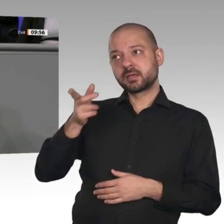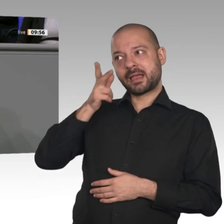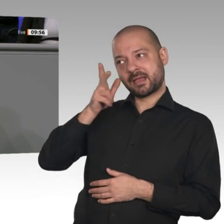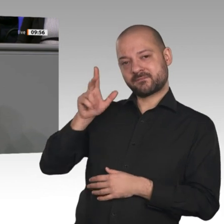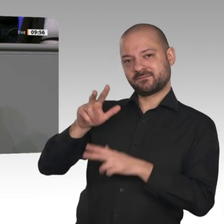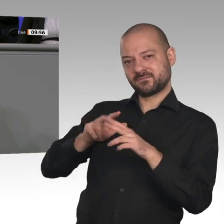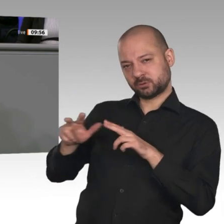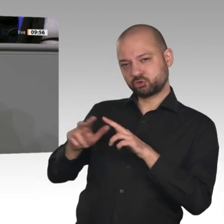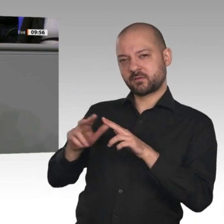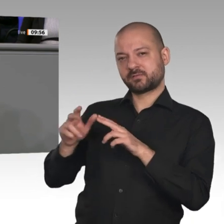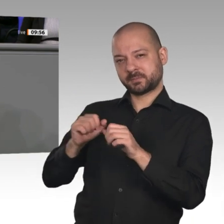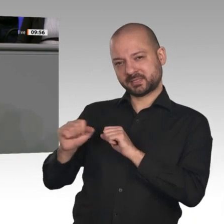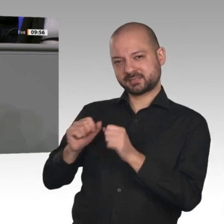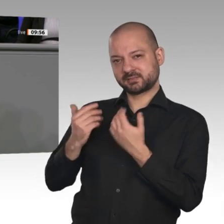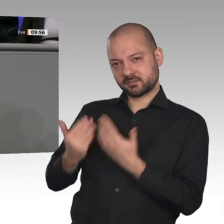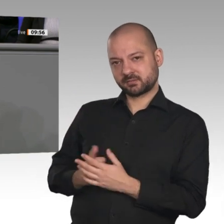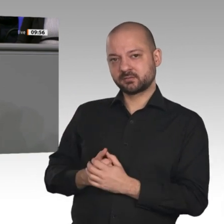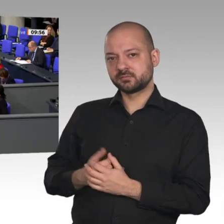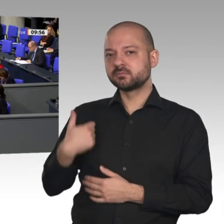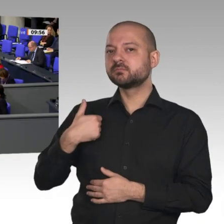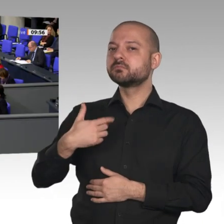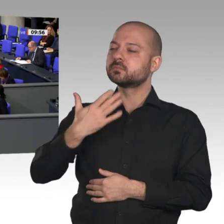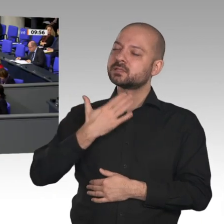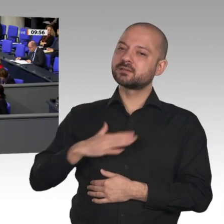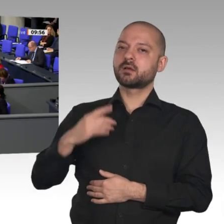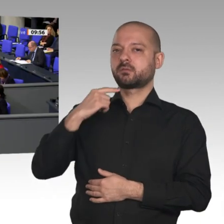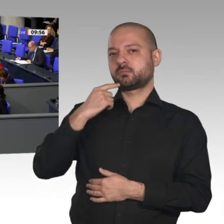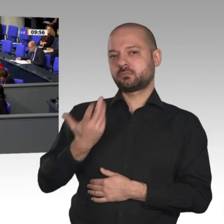möchte ich noch eines sagen. Herr Wirtschaftsminister, Sie haben vorhin gesagt: Diejenigen, die